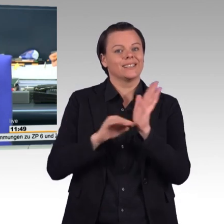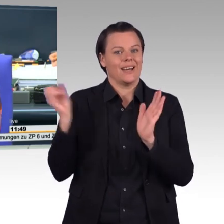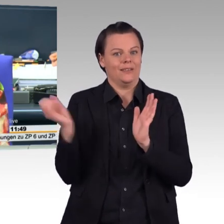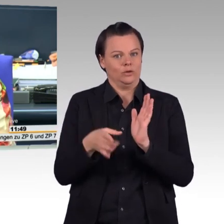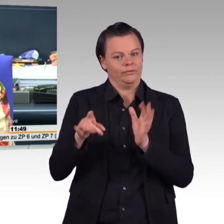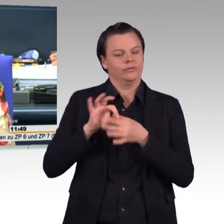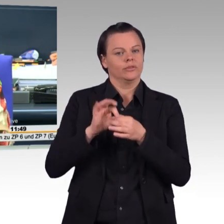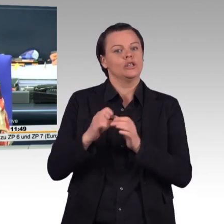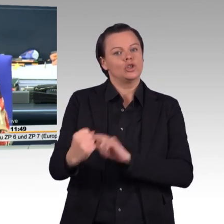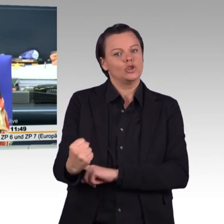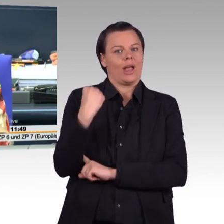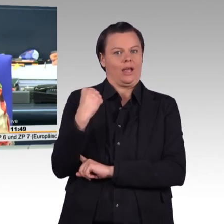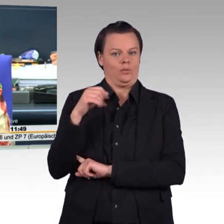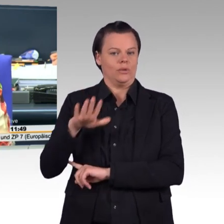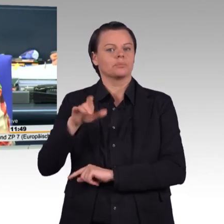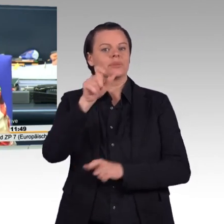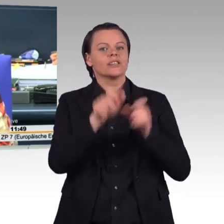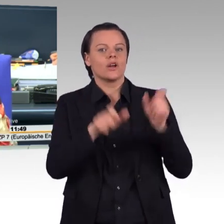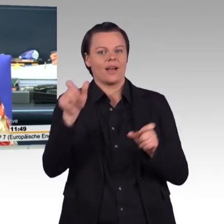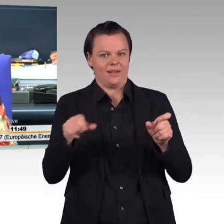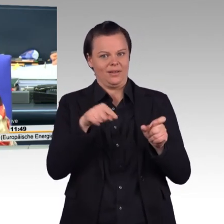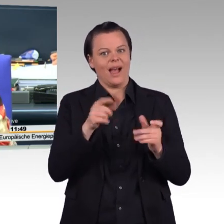Ich lese langsam vor, damit Sie die Plätze tauschen können.